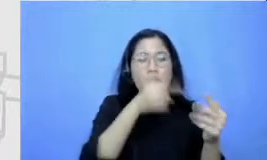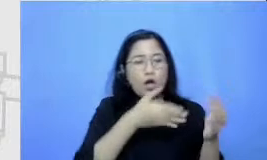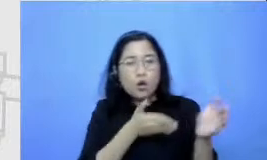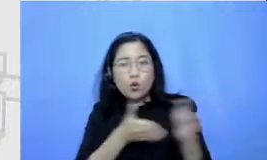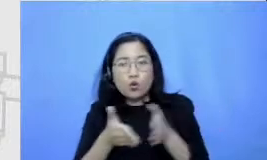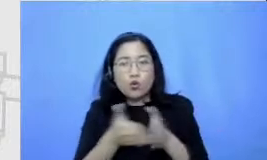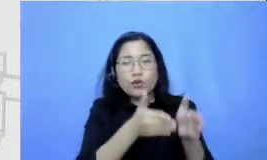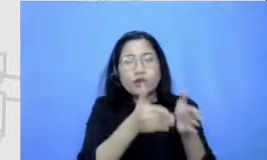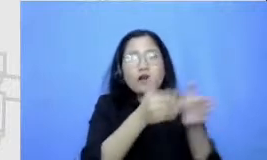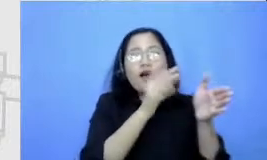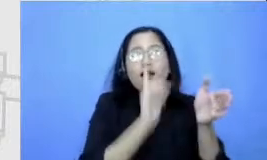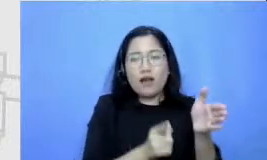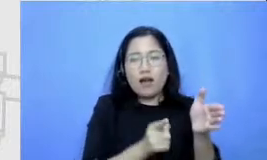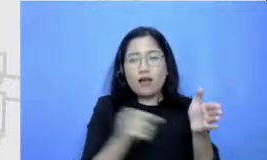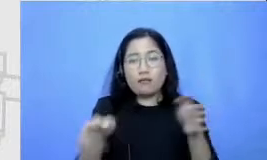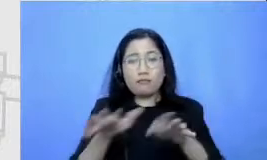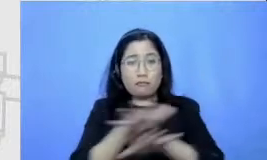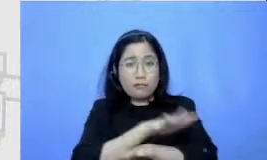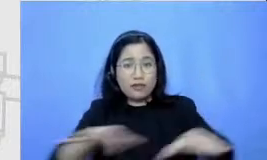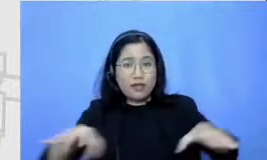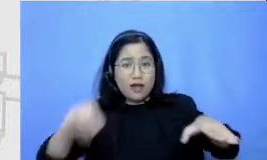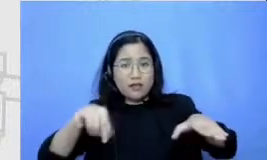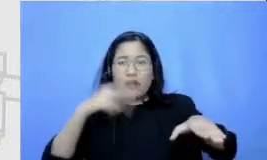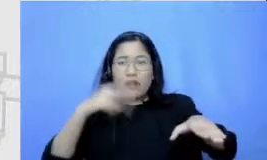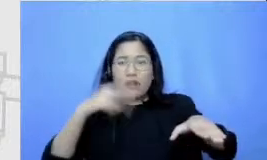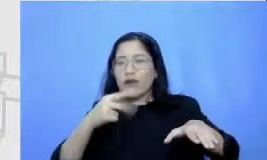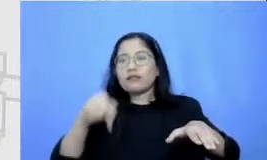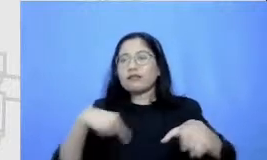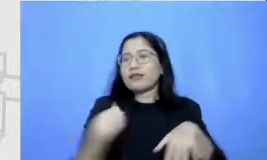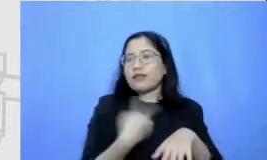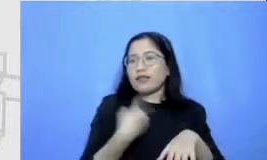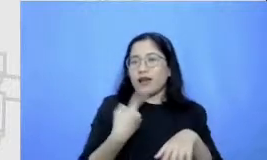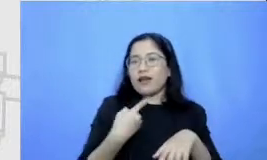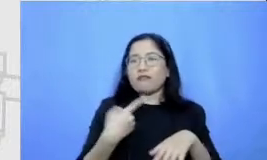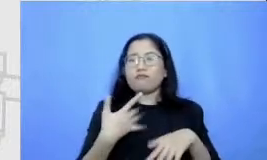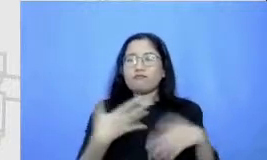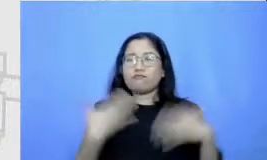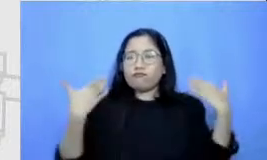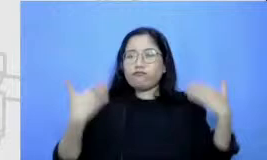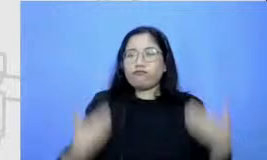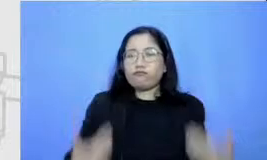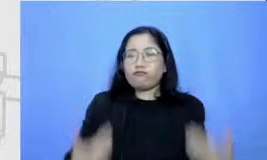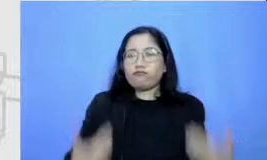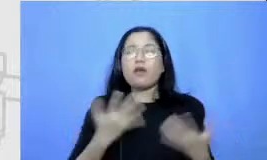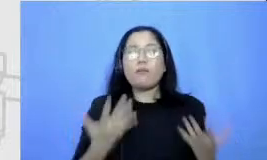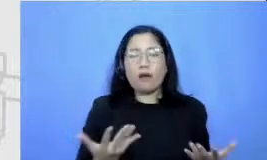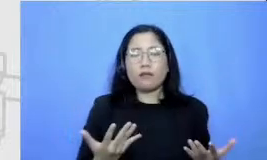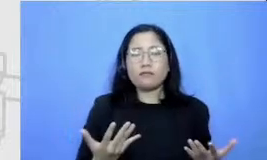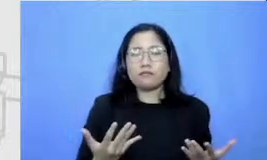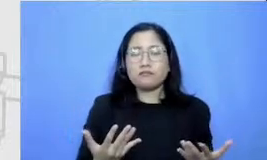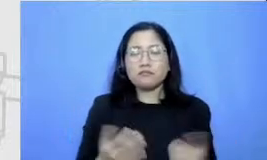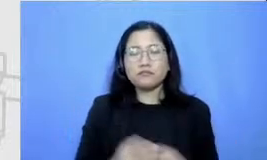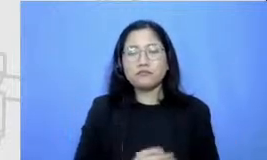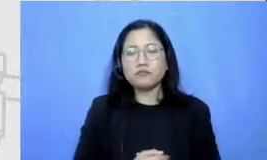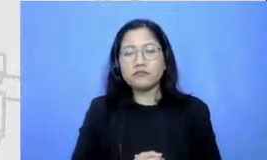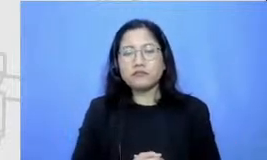bisa melihat kita punya sumber daya Seperti apa Kenapa saya ceritakan ini karena kalau melihat